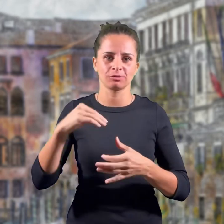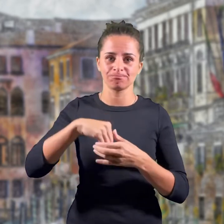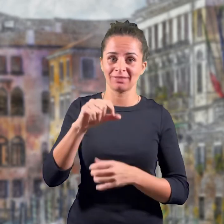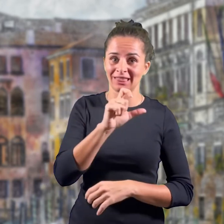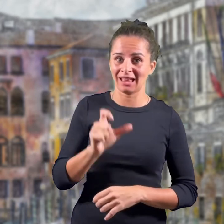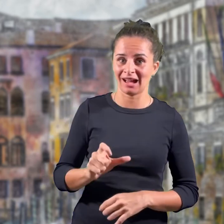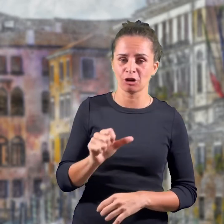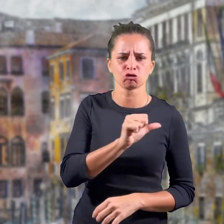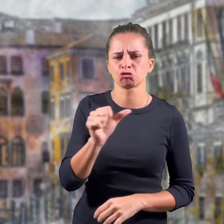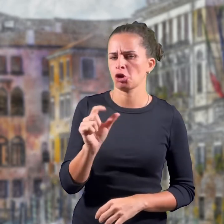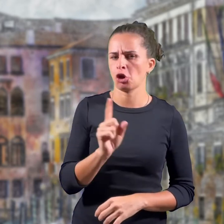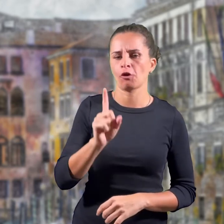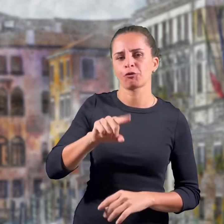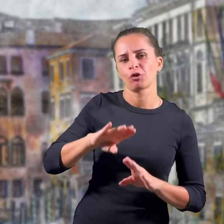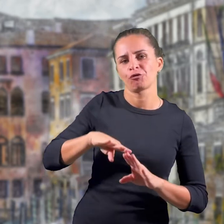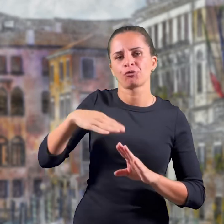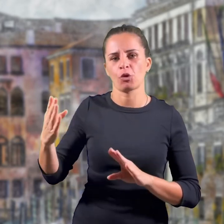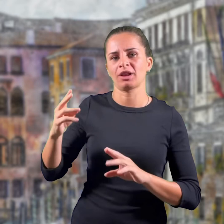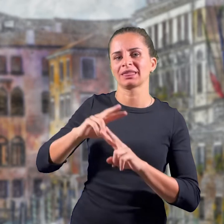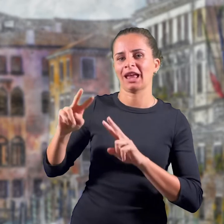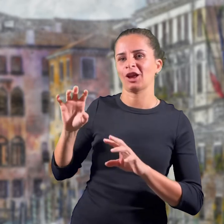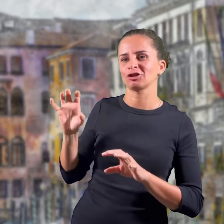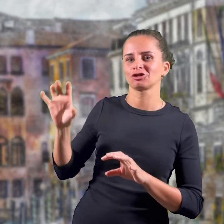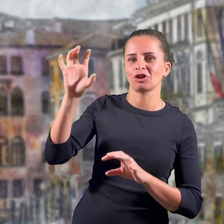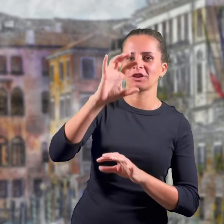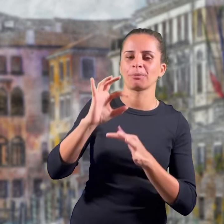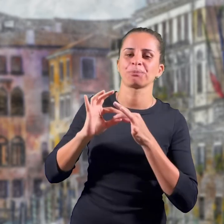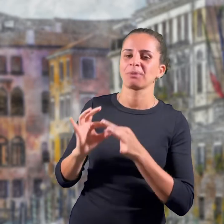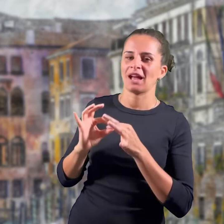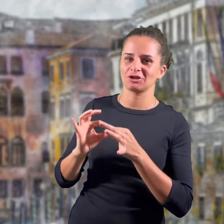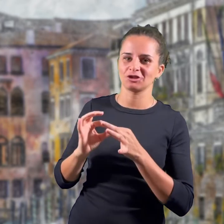sia nel senso della concordia interna che internazionale.